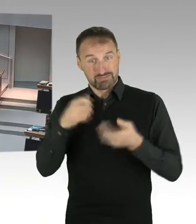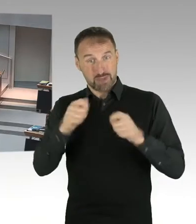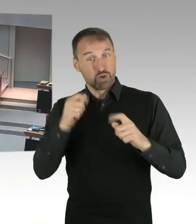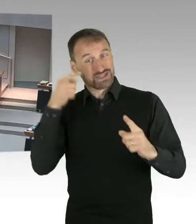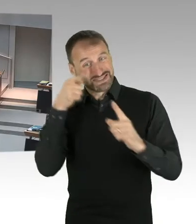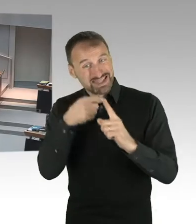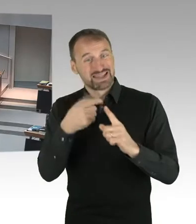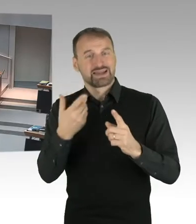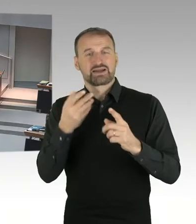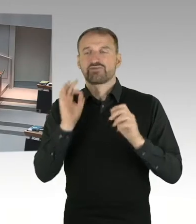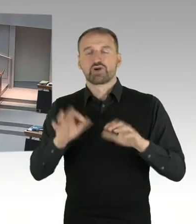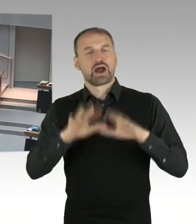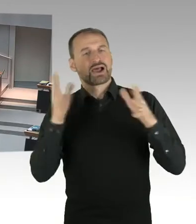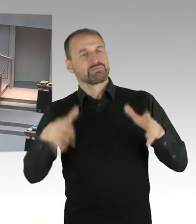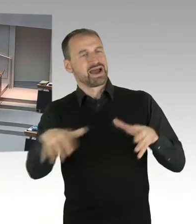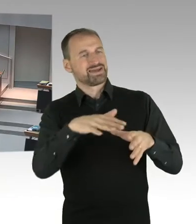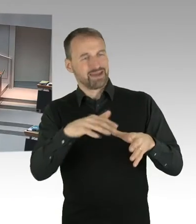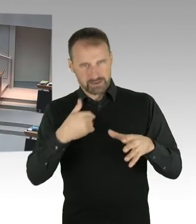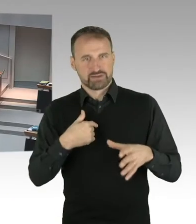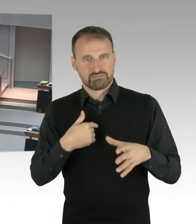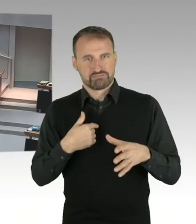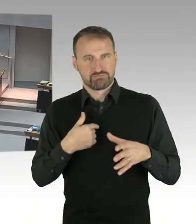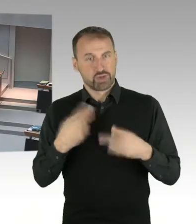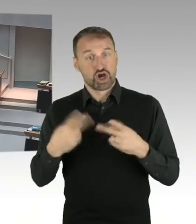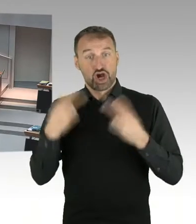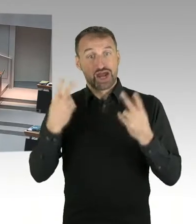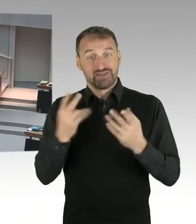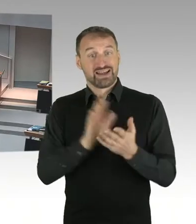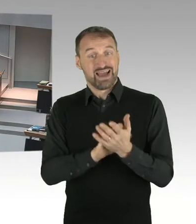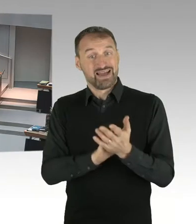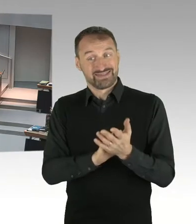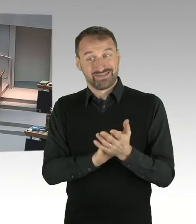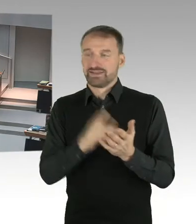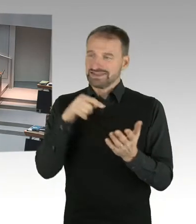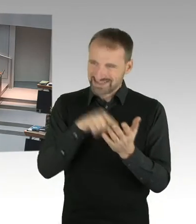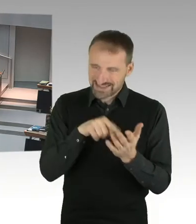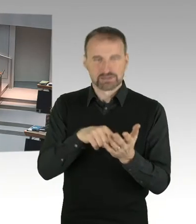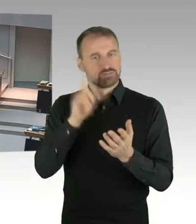und für ein gewisses Bewusstwerden dafür, dass an einem Ort, den wir, na ich sage mal,